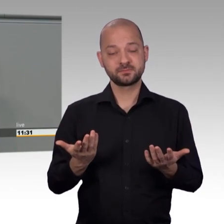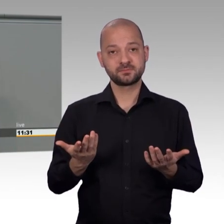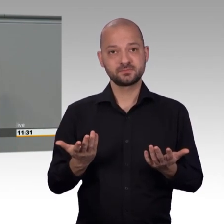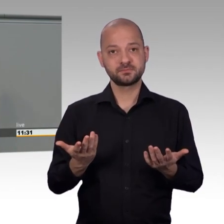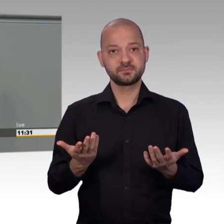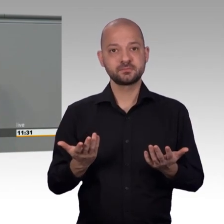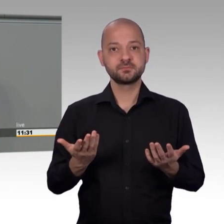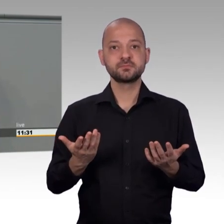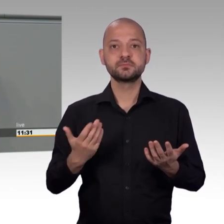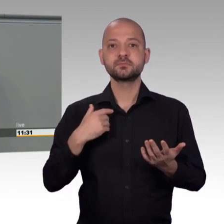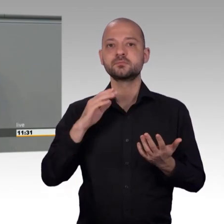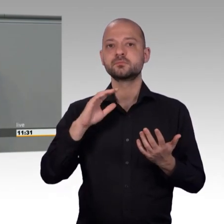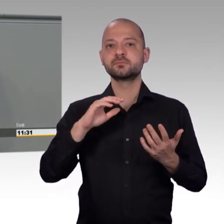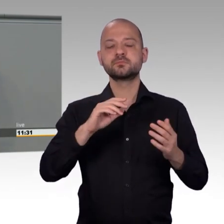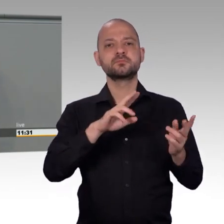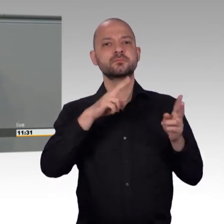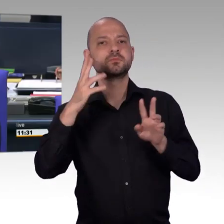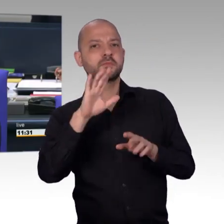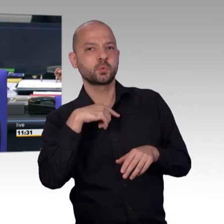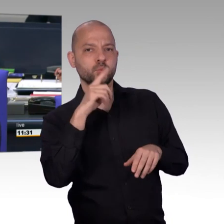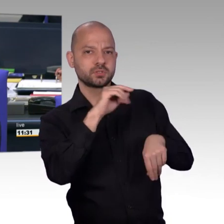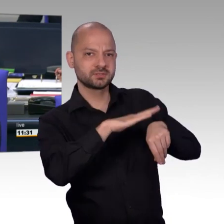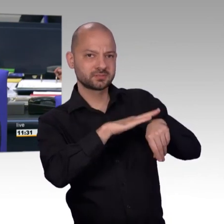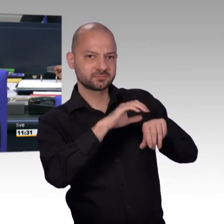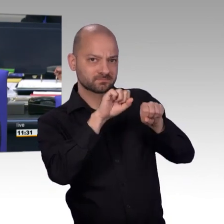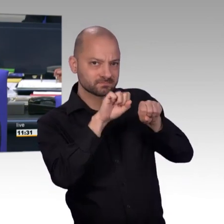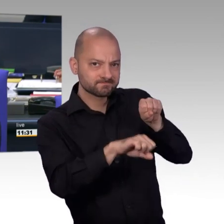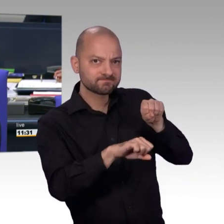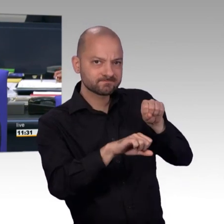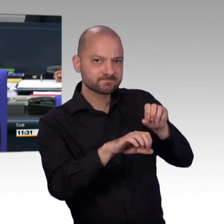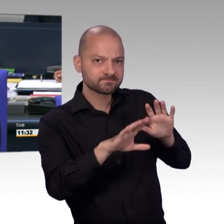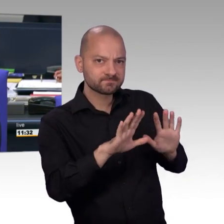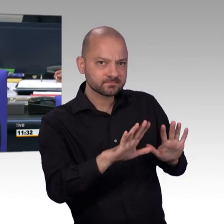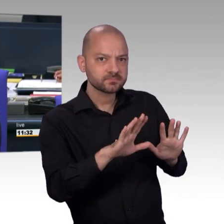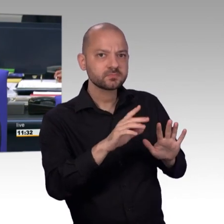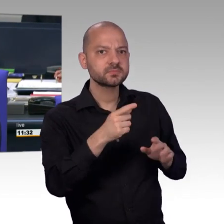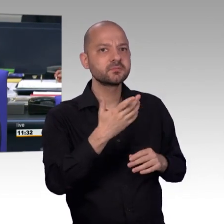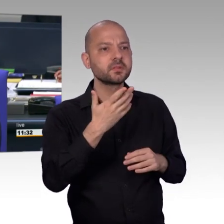Es tut mir Leid, vielleicht kann ich später weitermachen. [Vizepräsident] Frau Kollegin, Sie können später oder auch die Rede zu Protokoll geben, je nachdem,